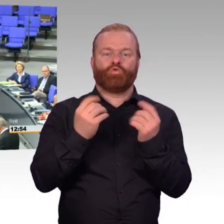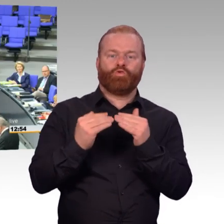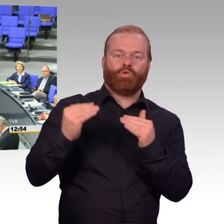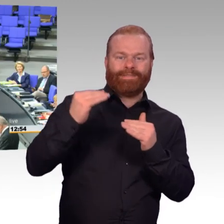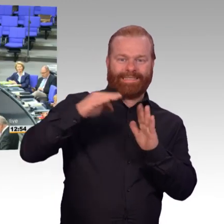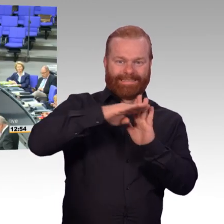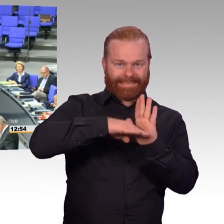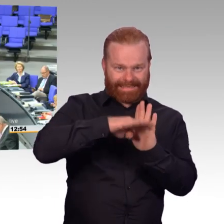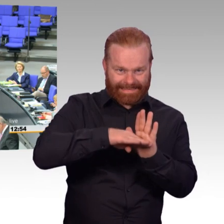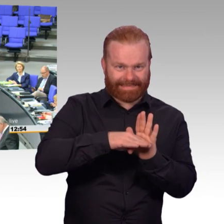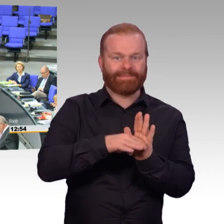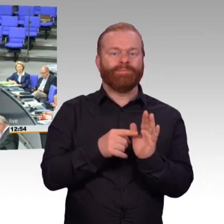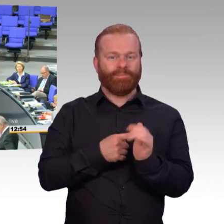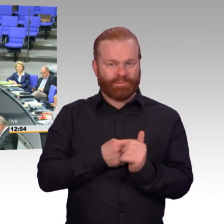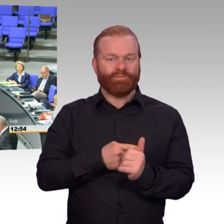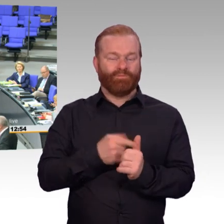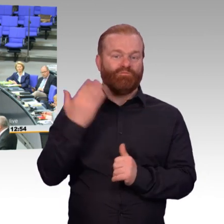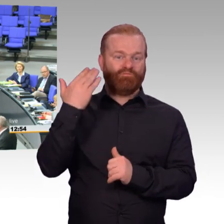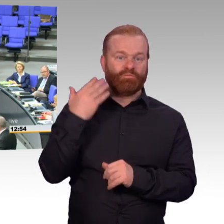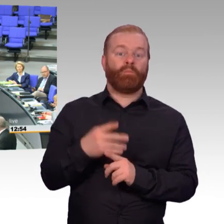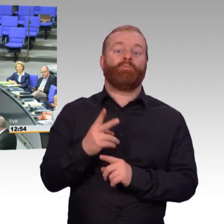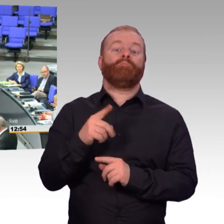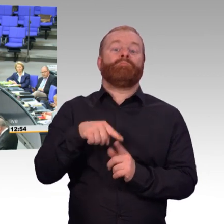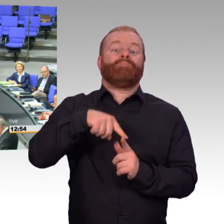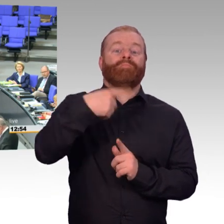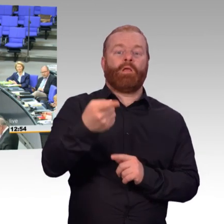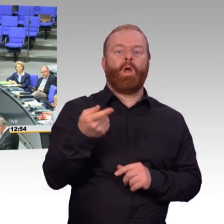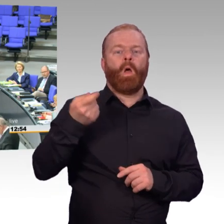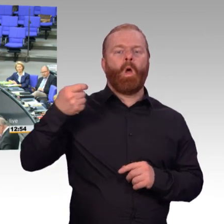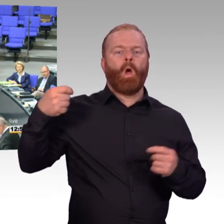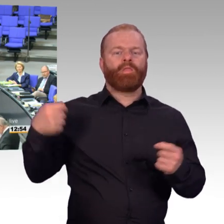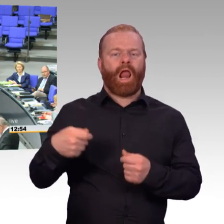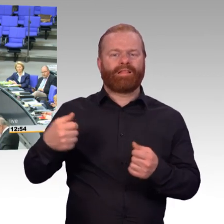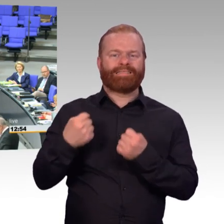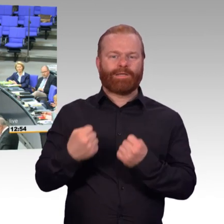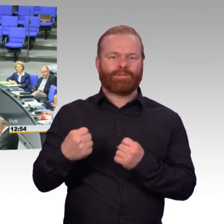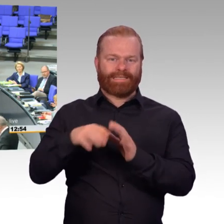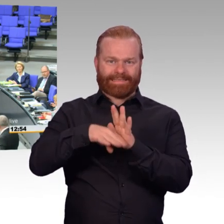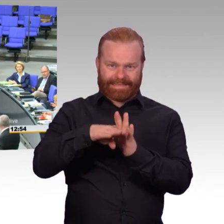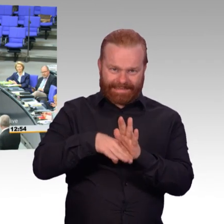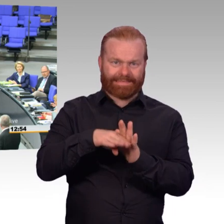All das sind Verbesserungen, die wir erreicht haben. Wir haben das Besoldungsänderungsgesetz auf den Weg gebracht. Wir haben die Trennungsgeld-